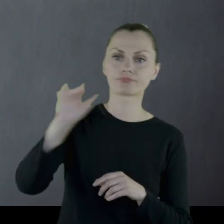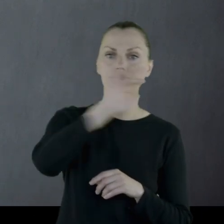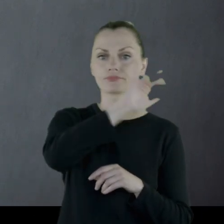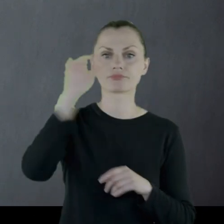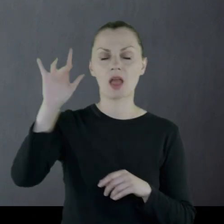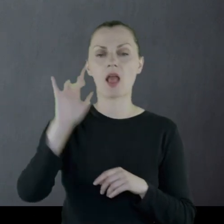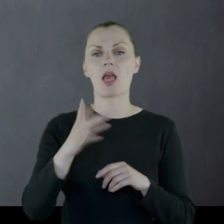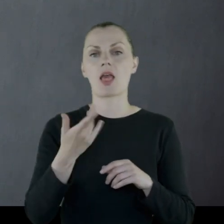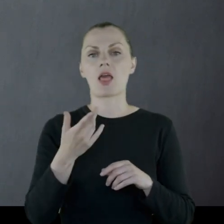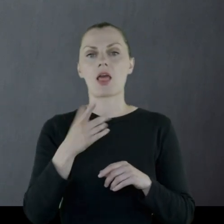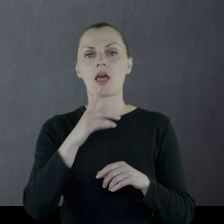na Litwie, na Białorusi